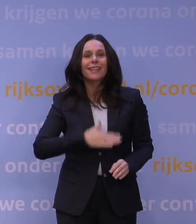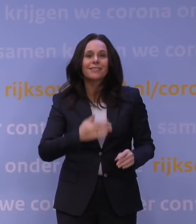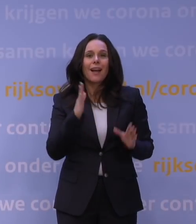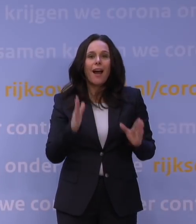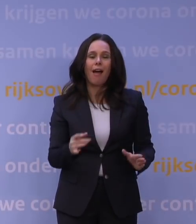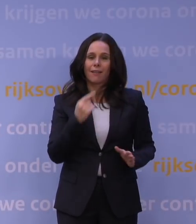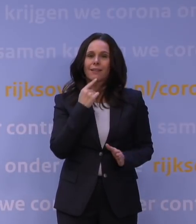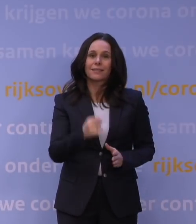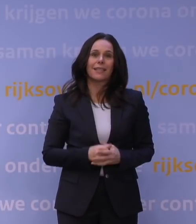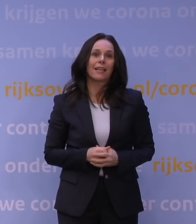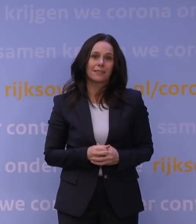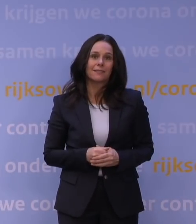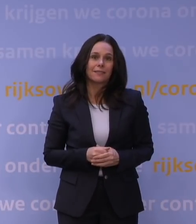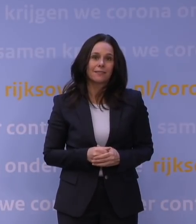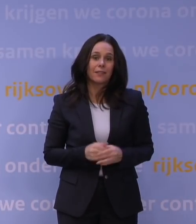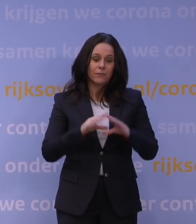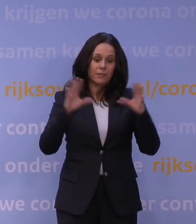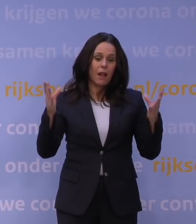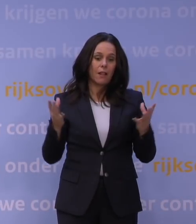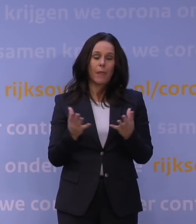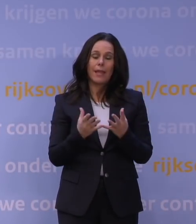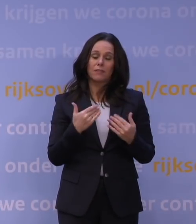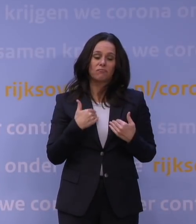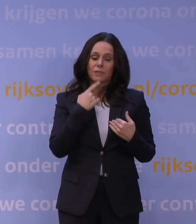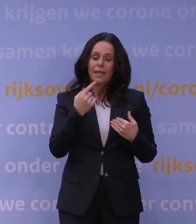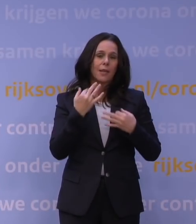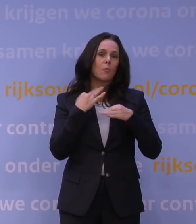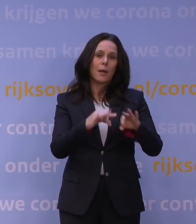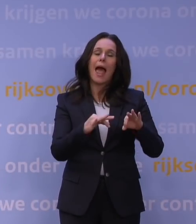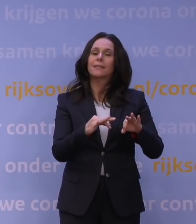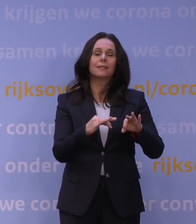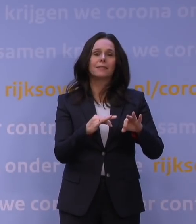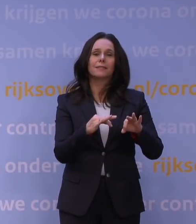Dus in algemene zin zal ik niet zeggen dat het beleid altijd volstrekt het rechte pad vaart